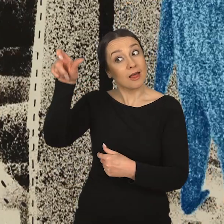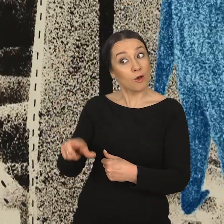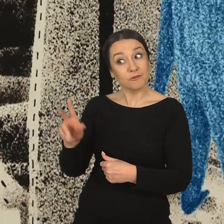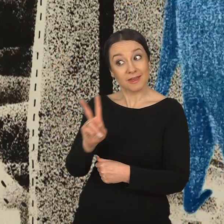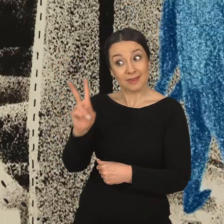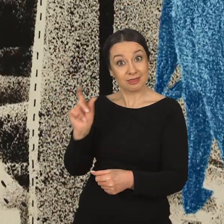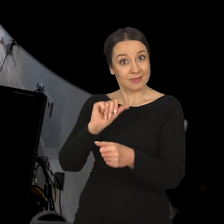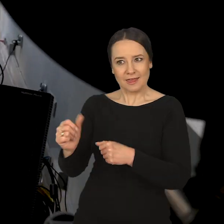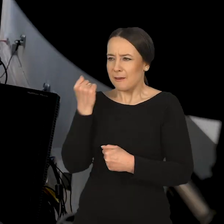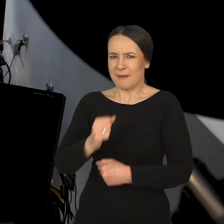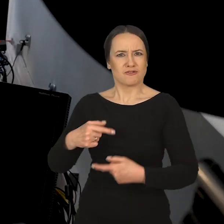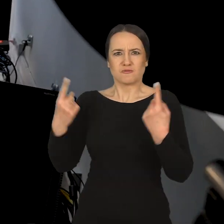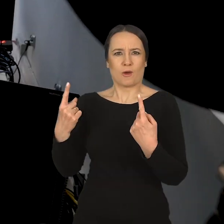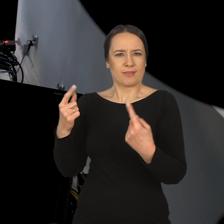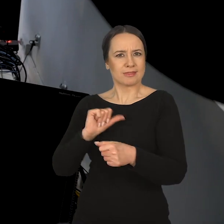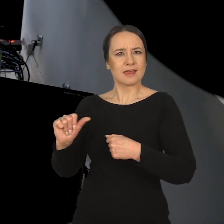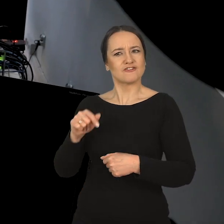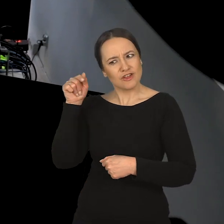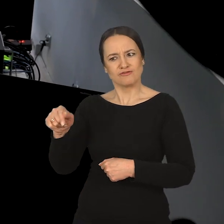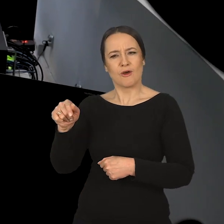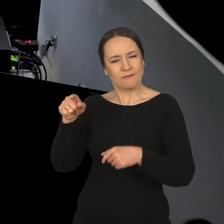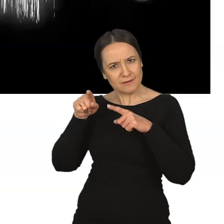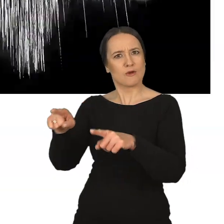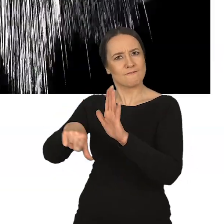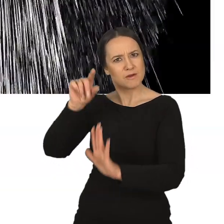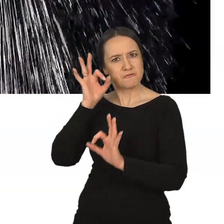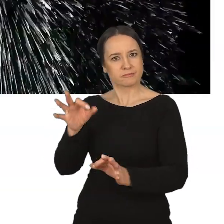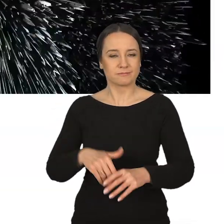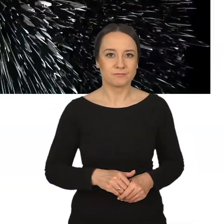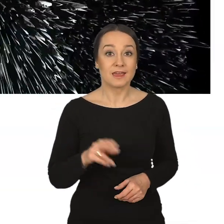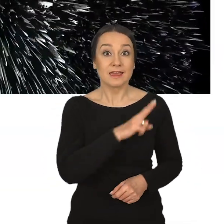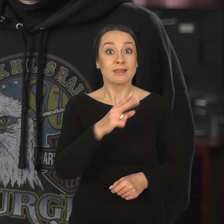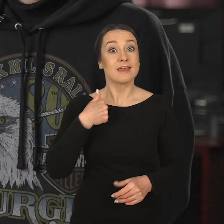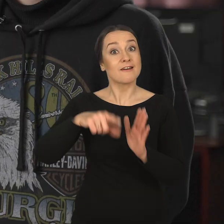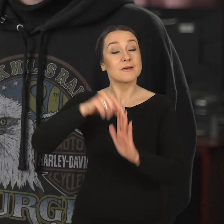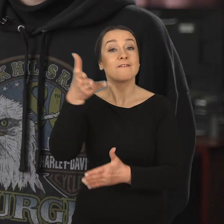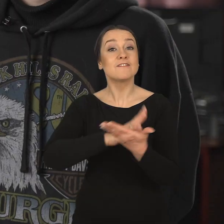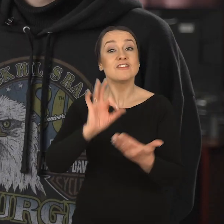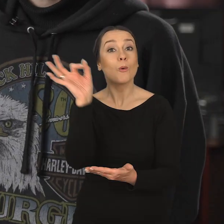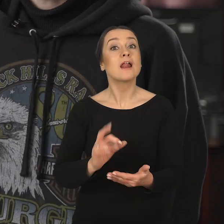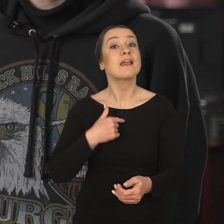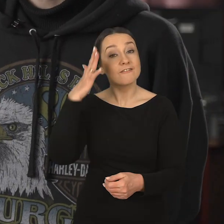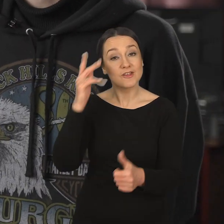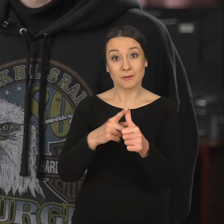Ale wspaniale, kiedy osoba, która się pojawia, jest bardzo przekonana o tym, że to jest ten kierunek. Izabela Makocka: Kiedy wybierałam się na Wydział Grafiki,